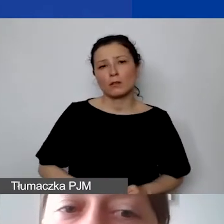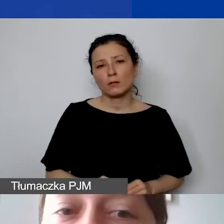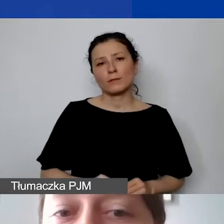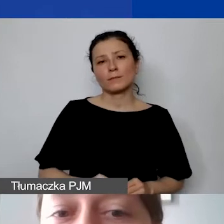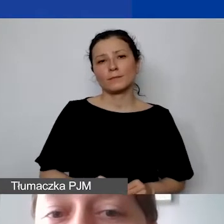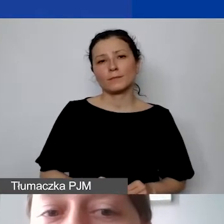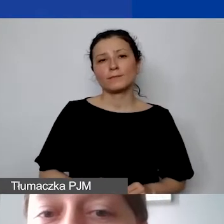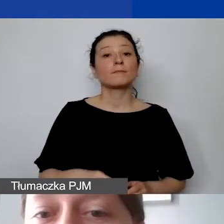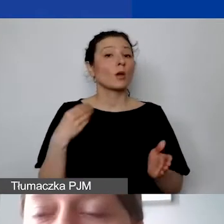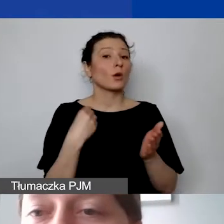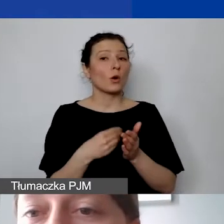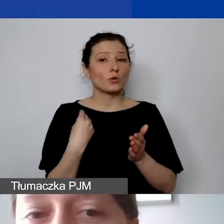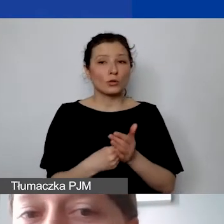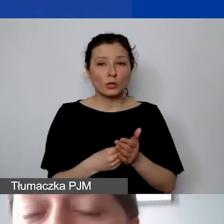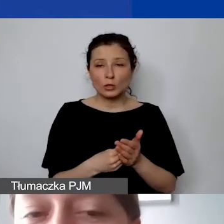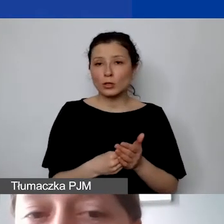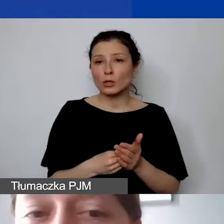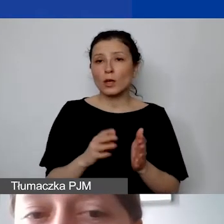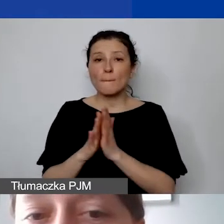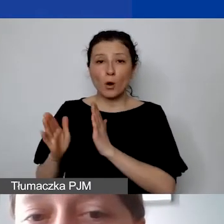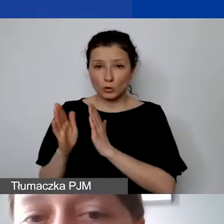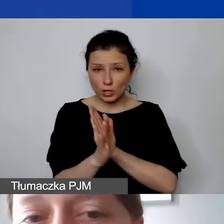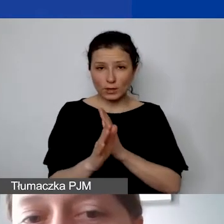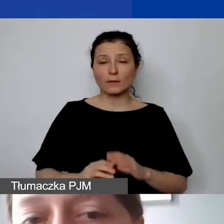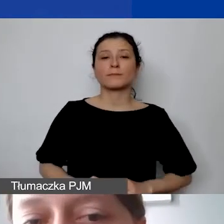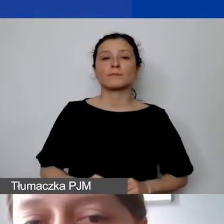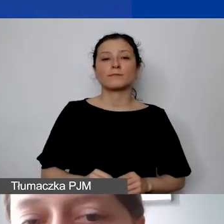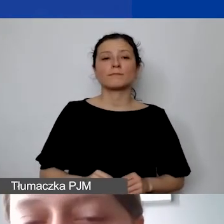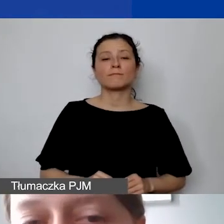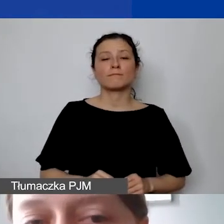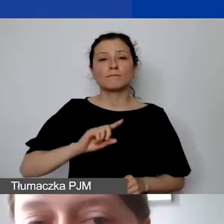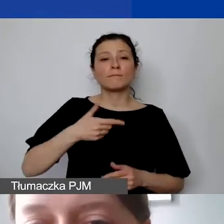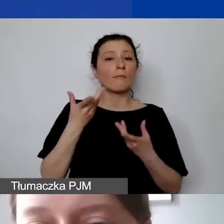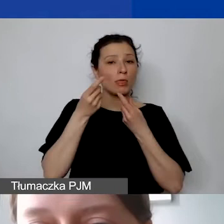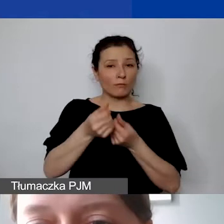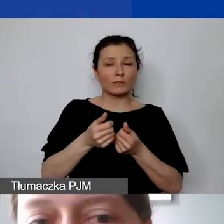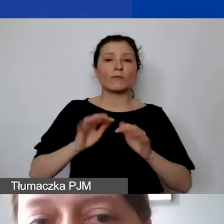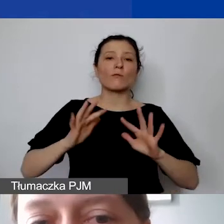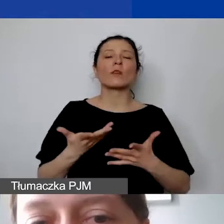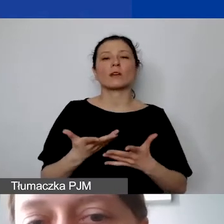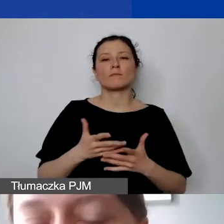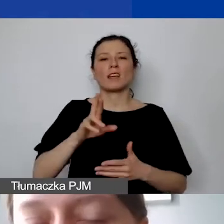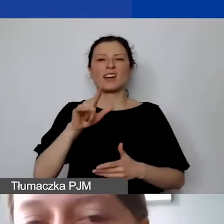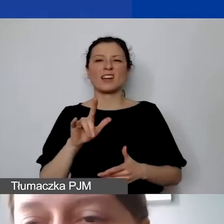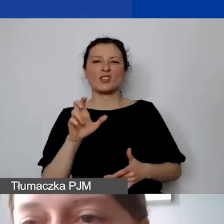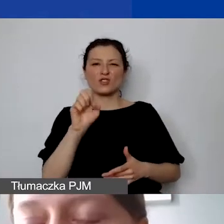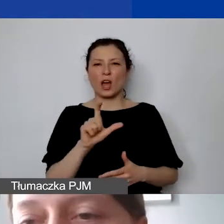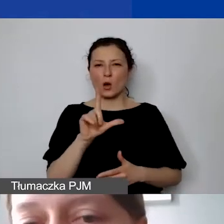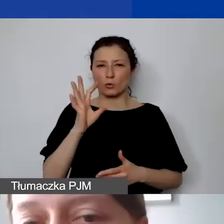Koszty pośrednie finansujemy w sposób ryczałtowy. Maksymalnie może to być - uwaga -